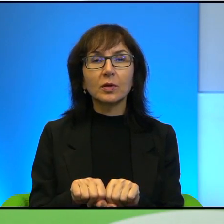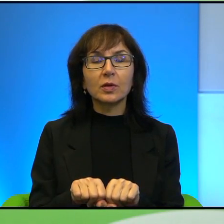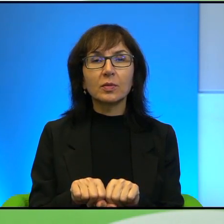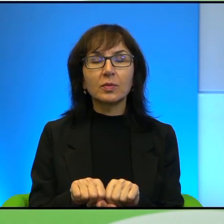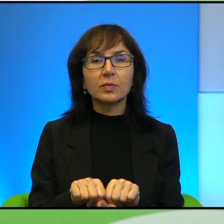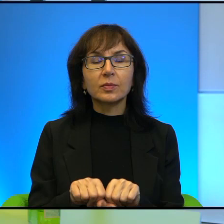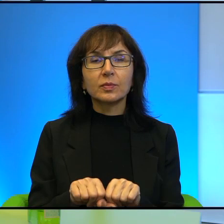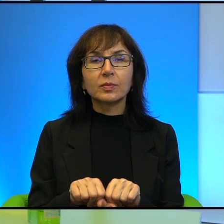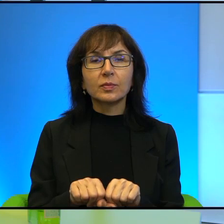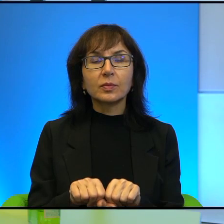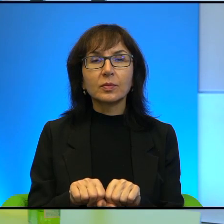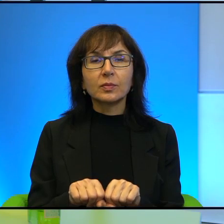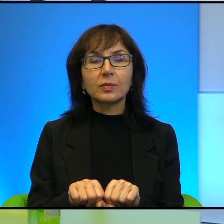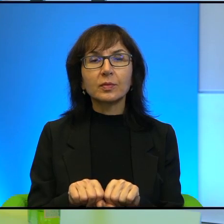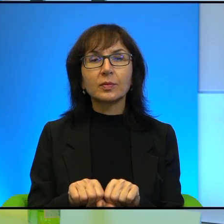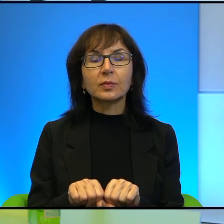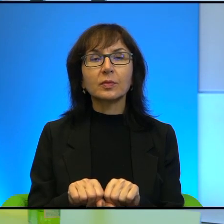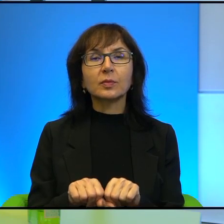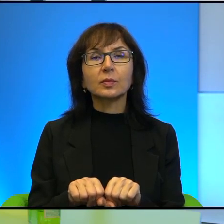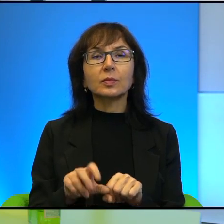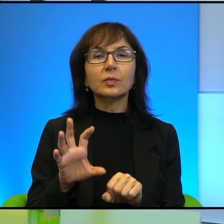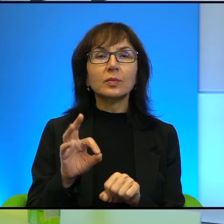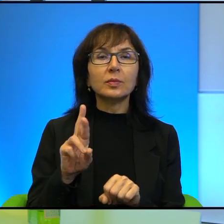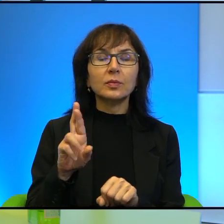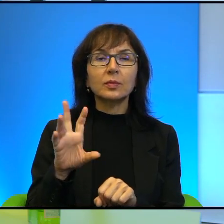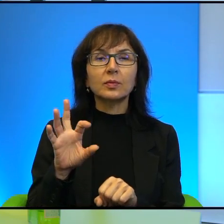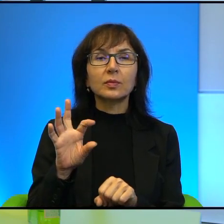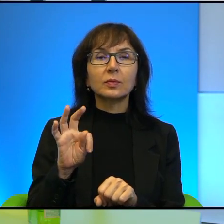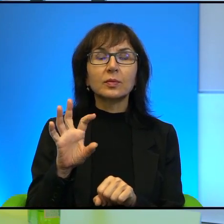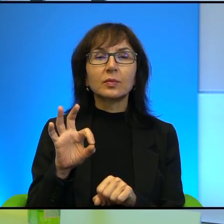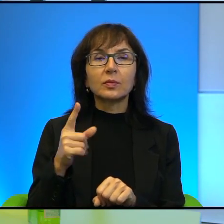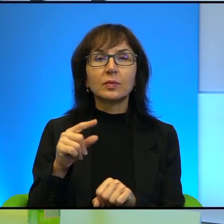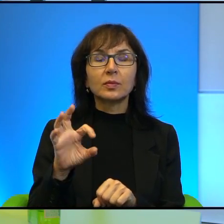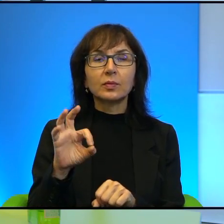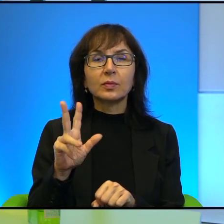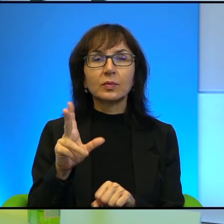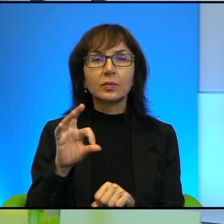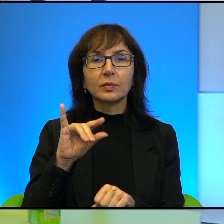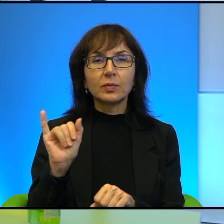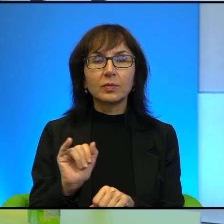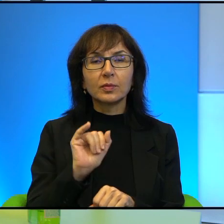Ja Pani powiem taka ortodoksja nacjonalistyczno-religijna,